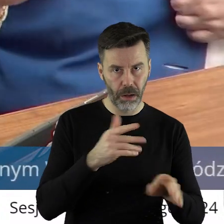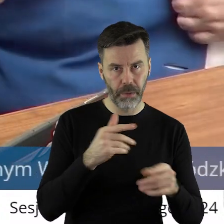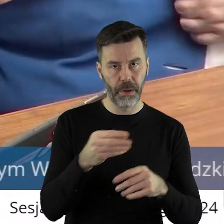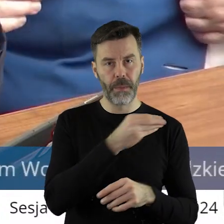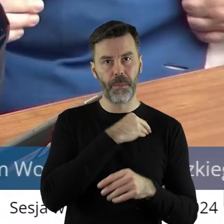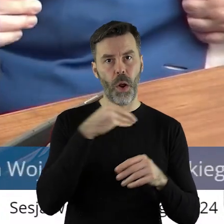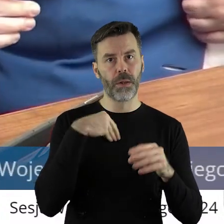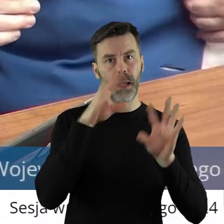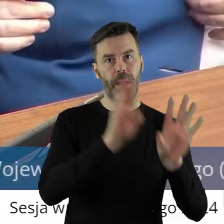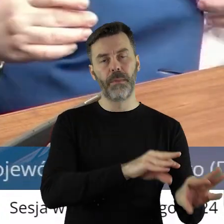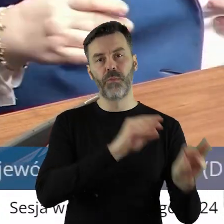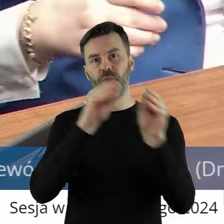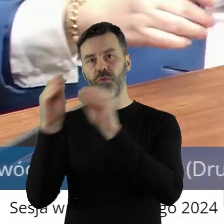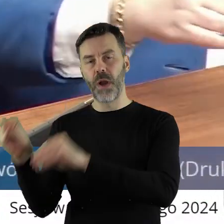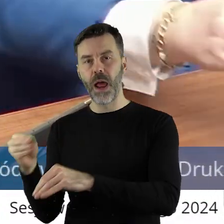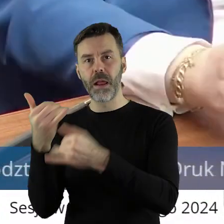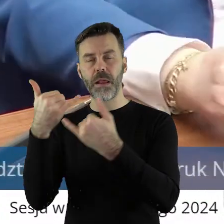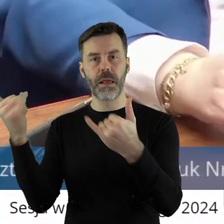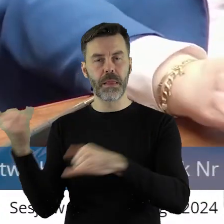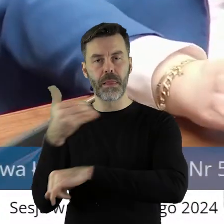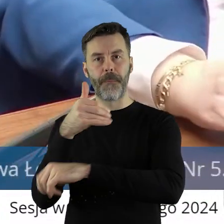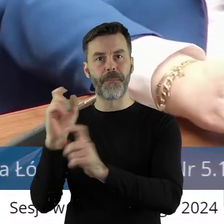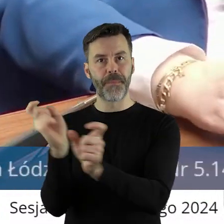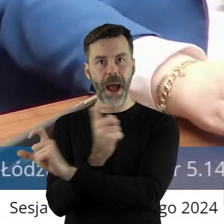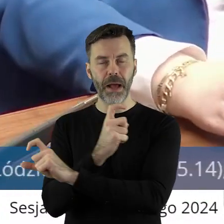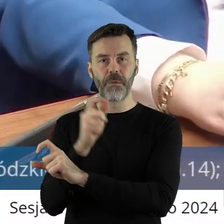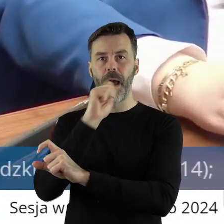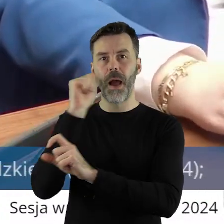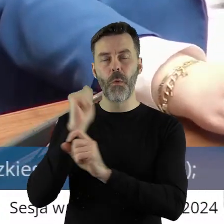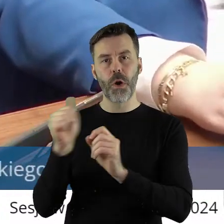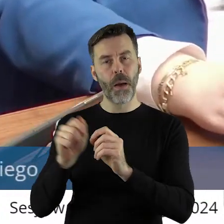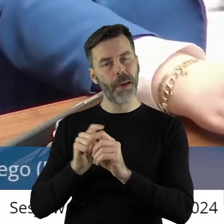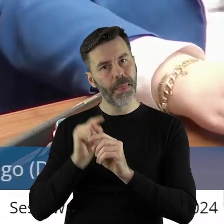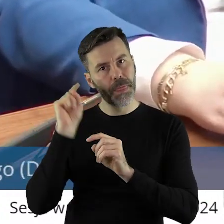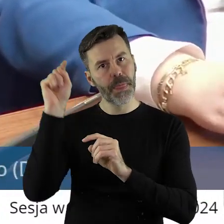z Polski czy z Europy? Czy mam w jakimś kierunku